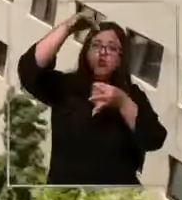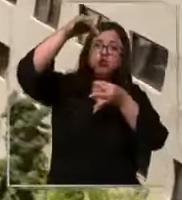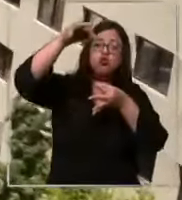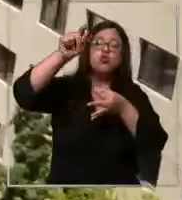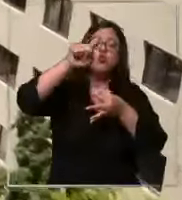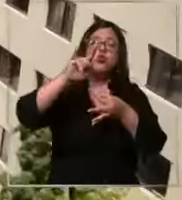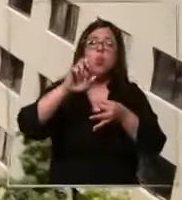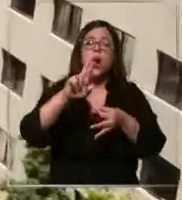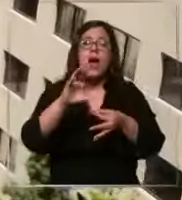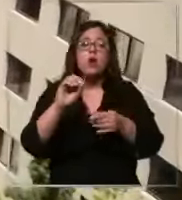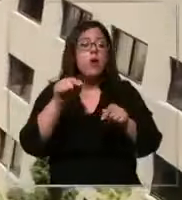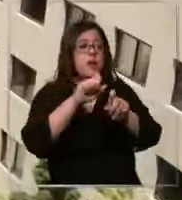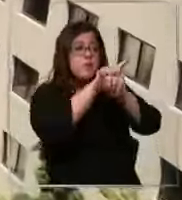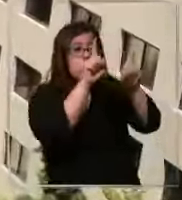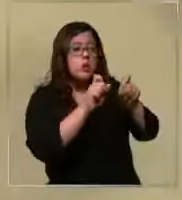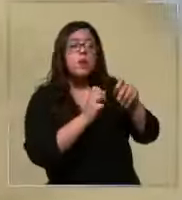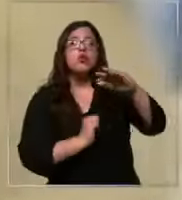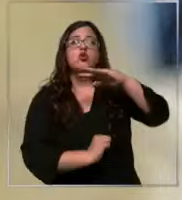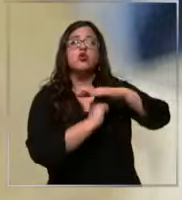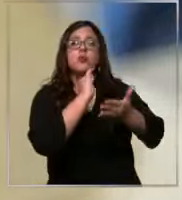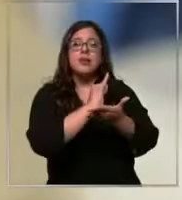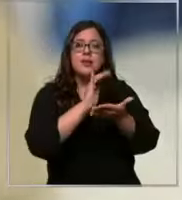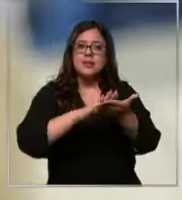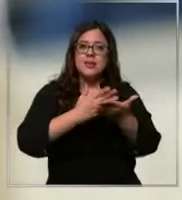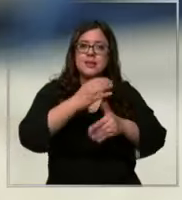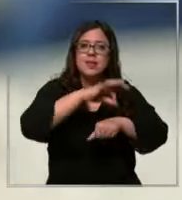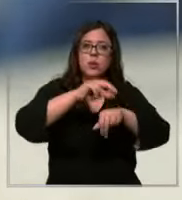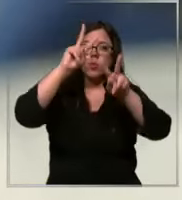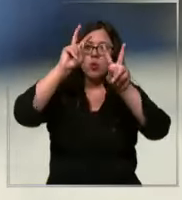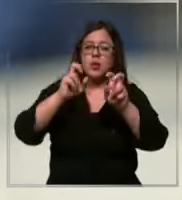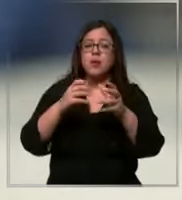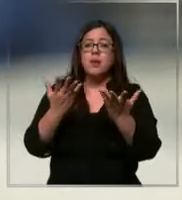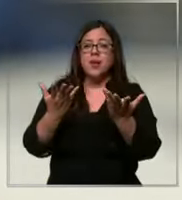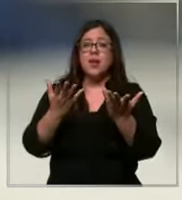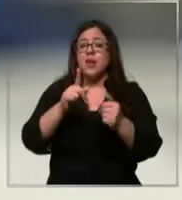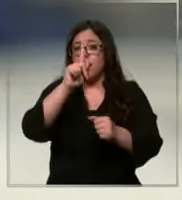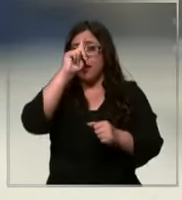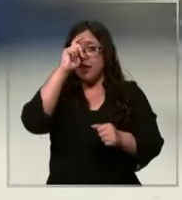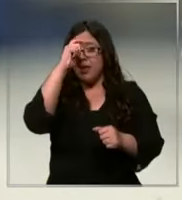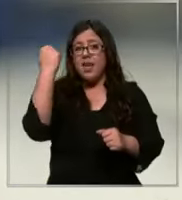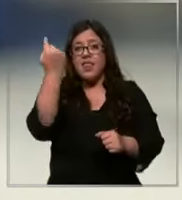superintendencia de salud sobre el proceso de acreditación de la clínica que garantiza que